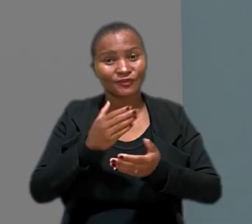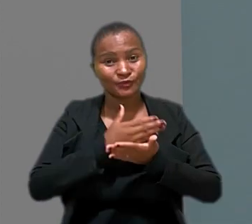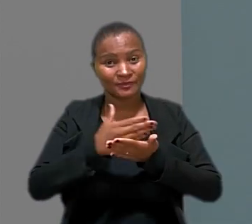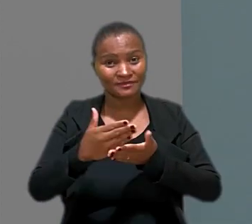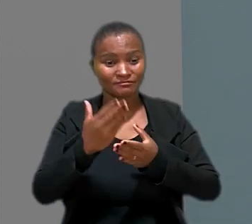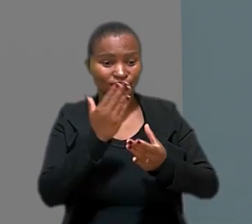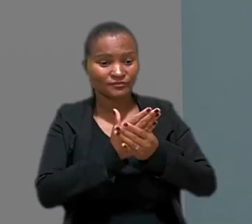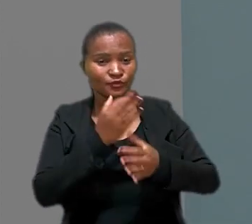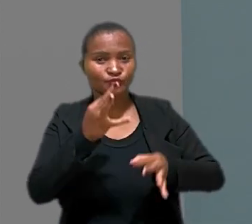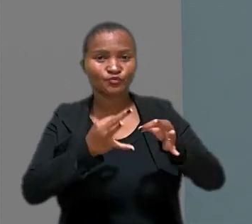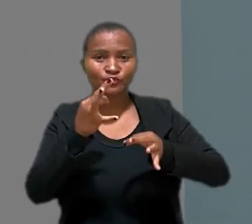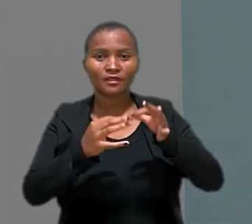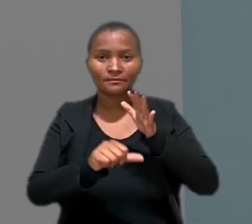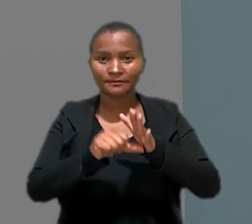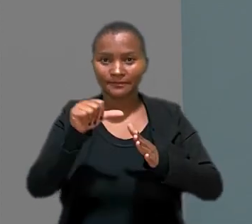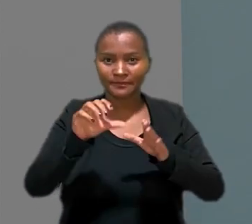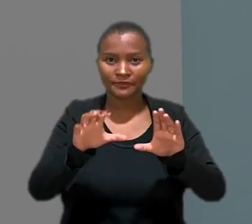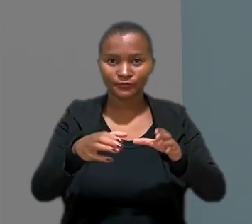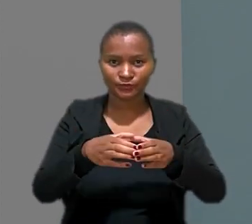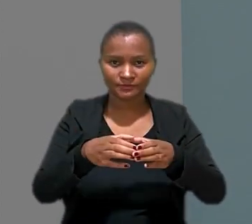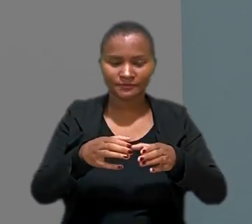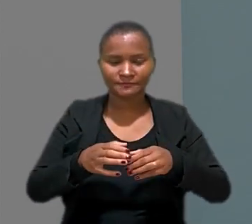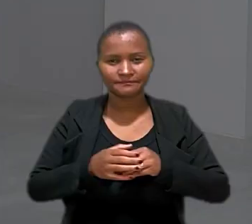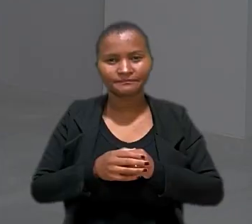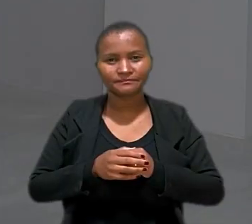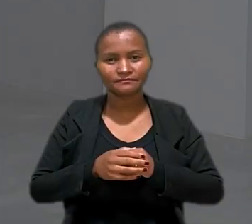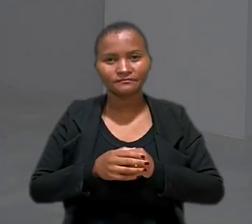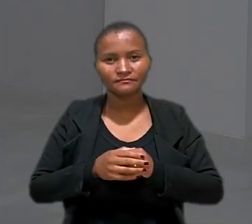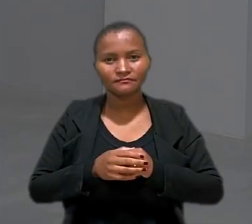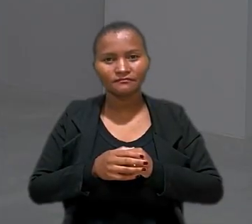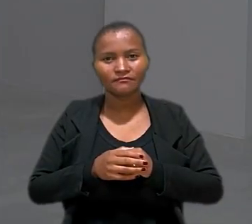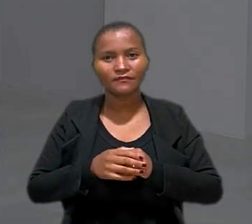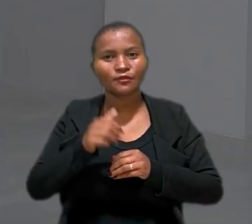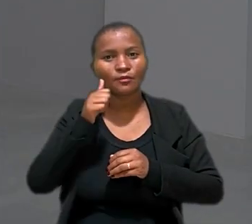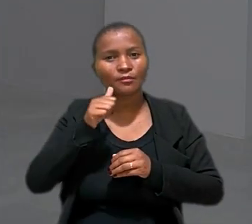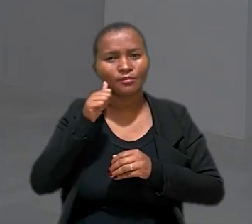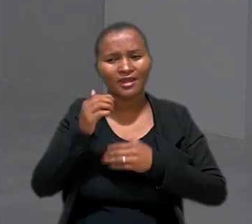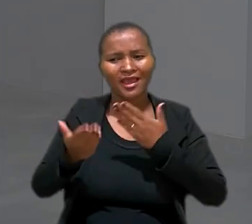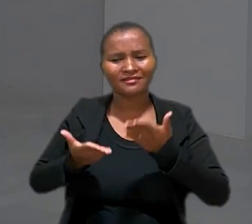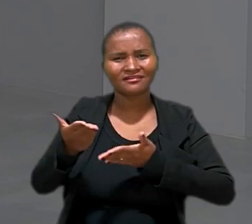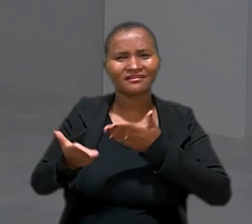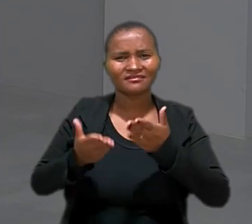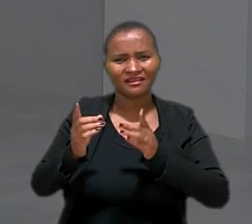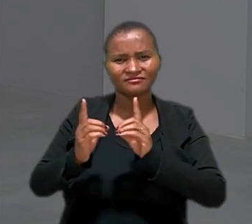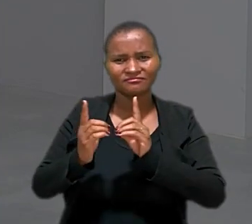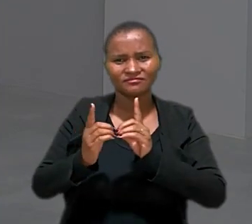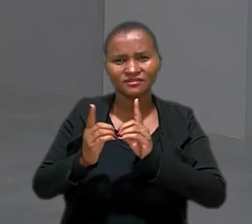Começamos com um caso julgado pela 1ª Turma. Uma teleatendente de Londrina no Paraná vai